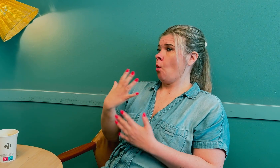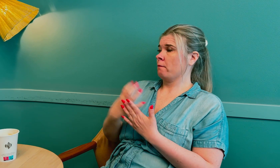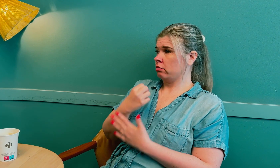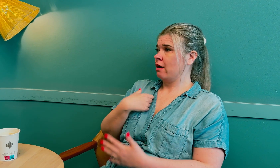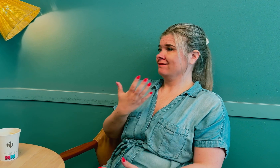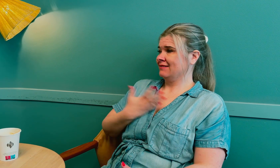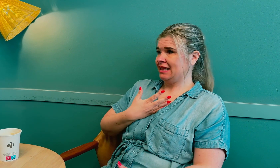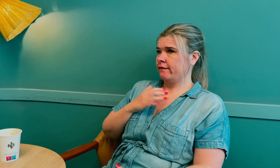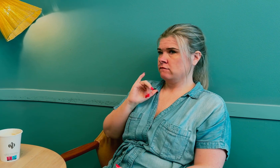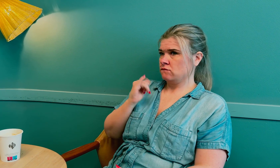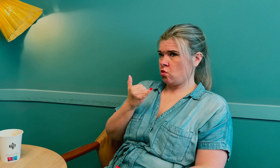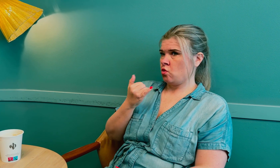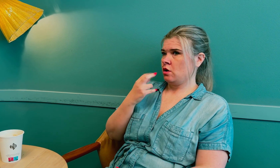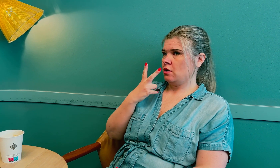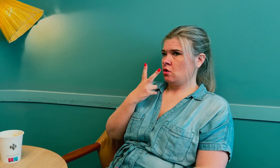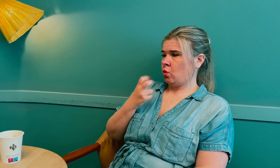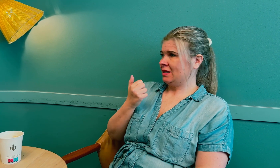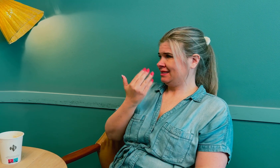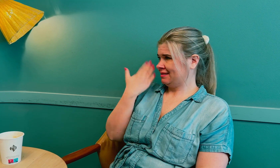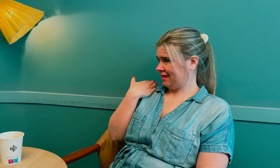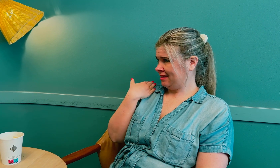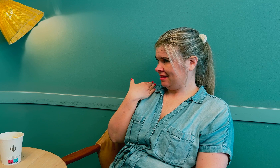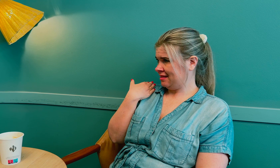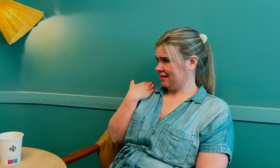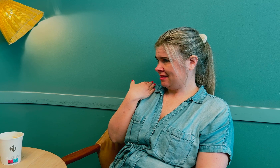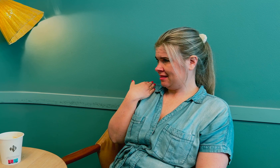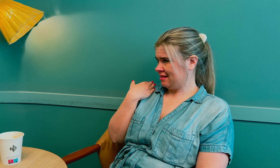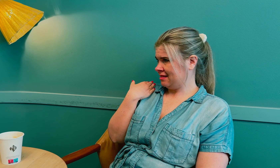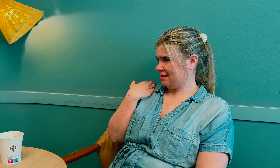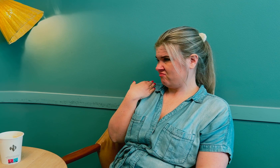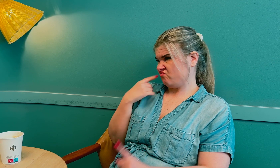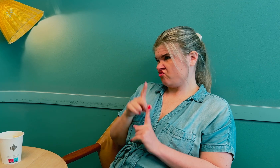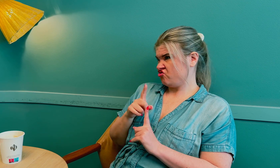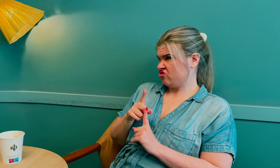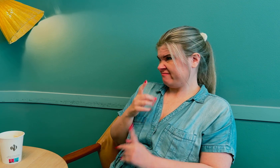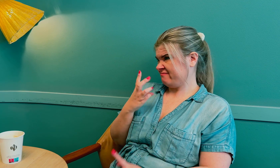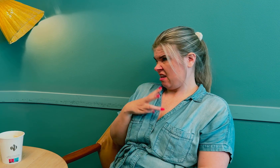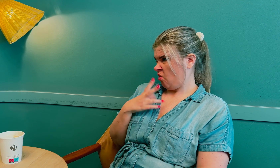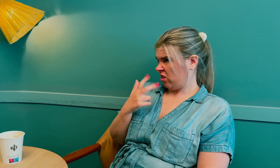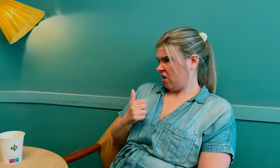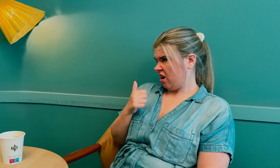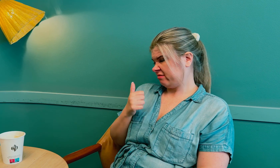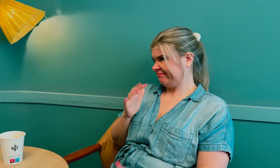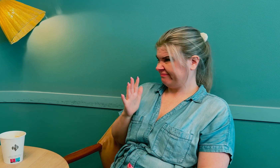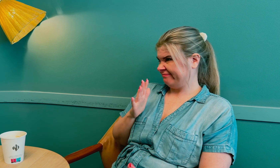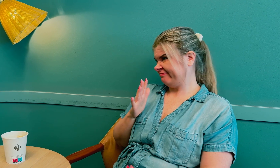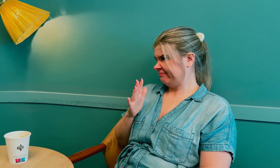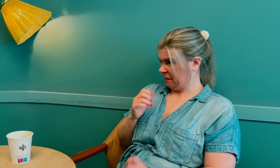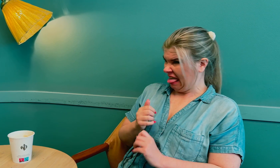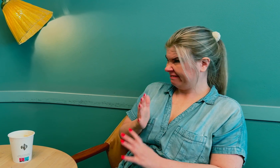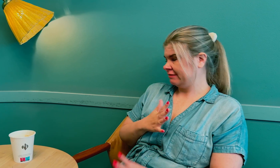Jeg oppdaget det for to år siden, da jeg var 38 år.